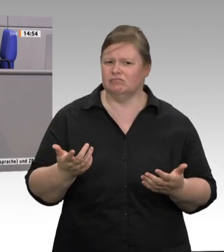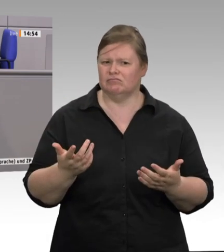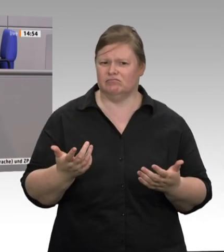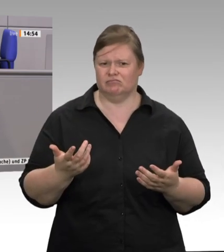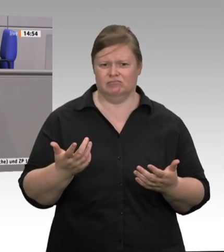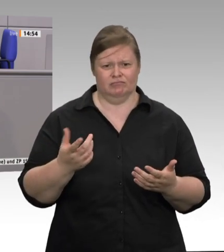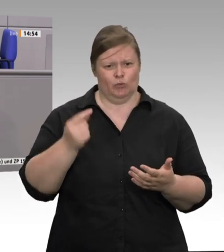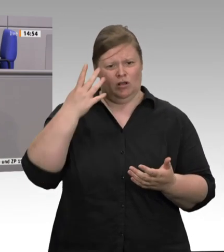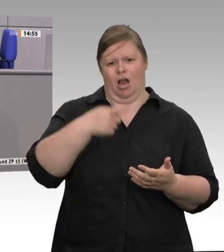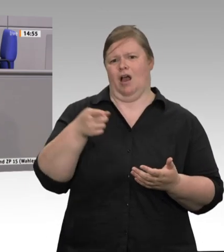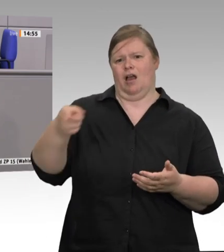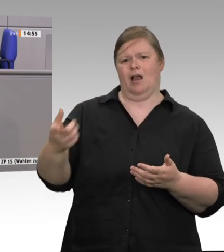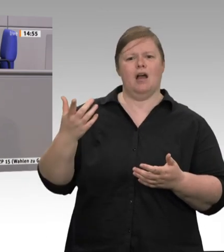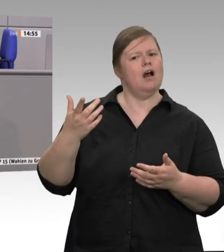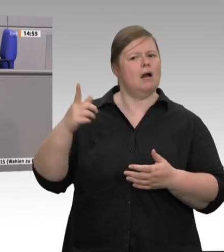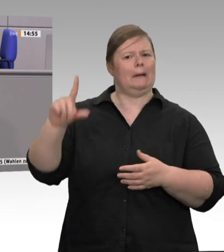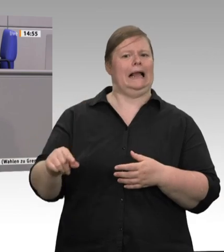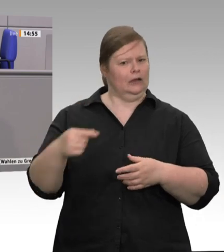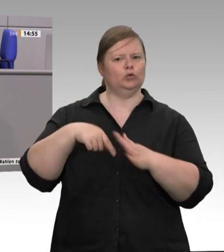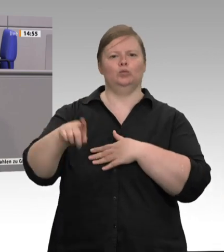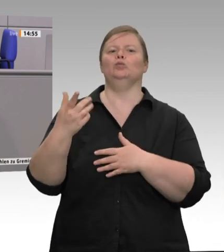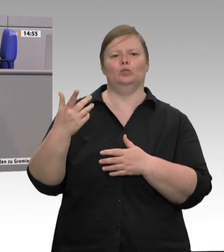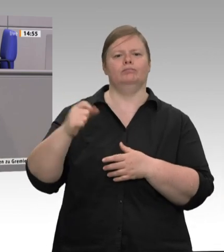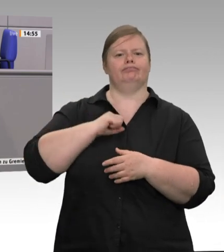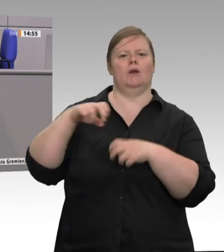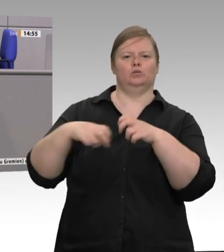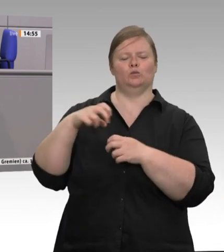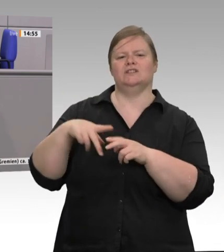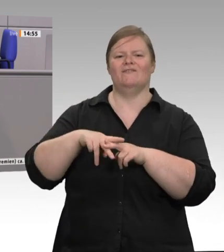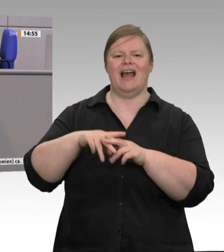den bezahlen die Tiere, und den bezahlt auch die Natur. In der Landwirtschaft, ihrem